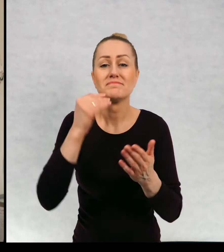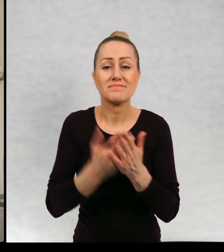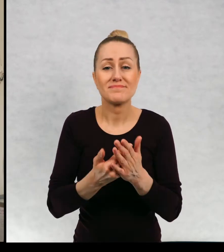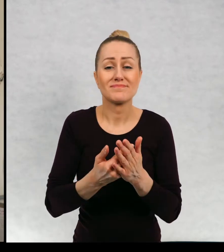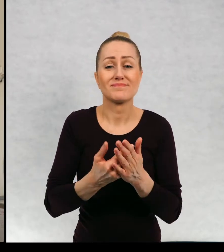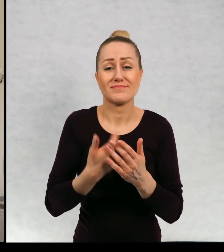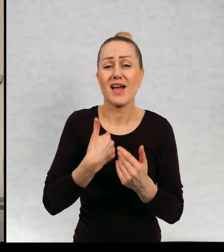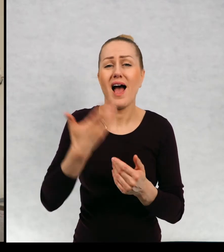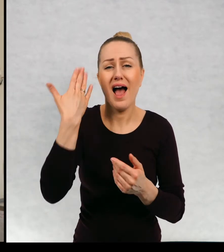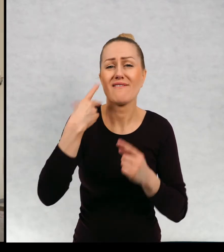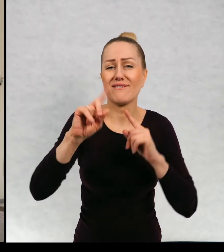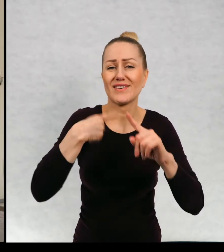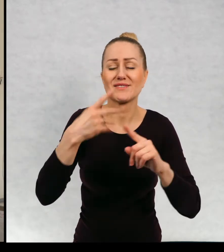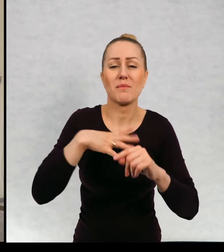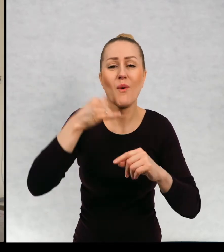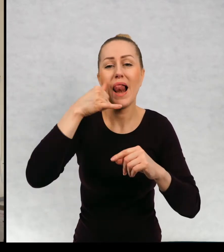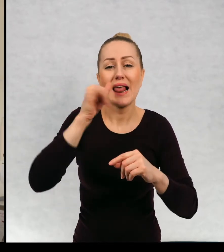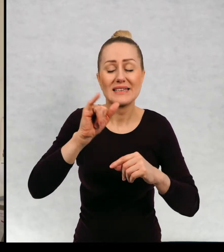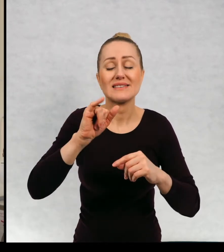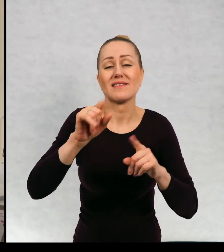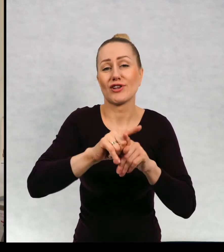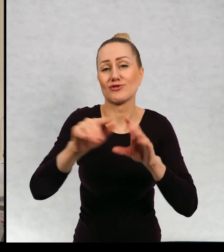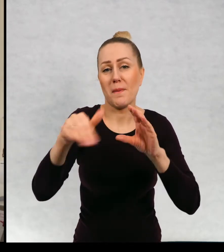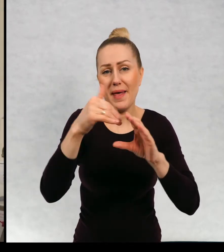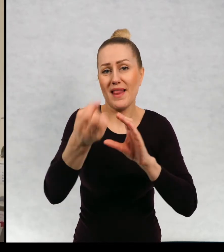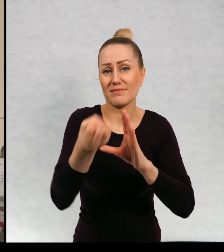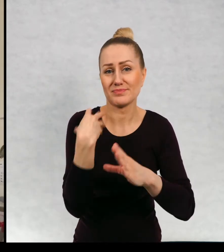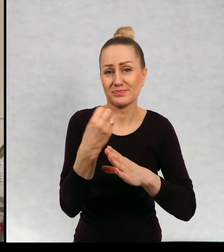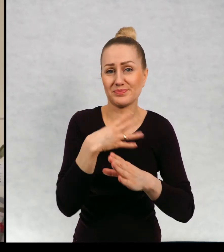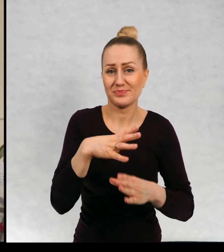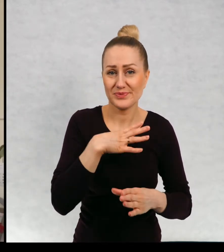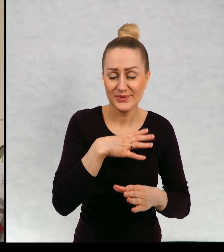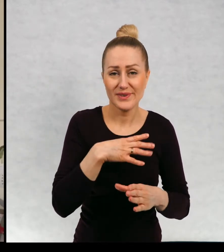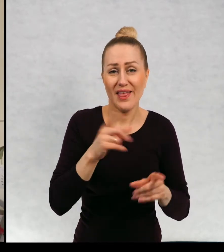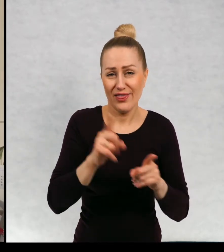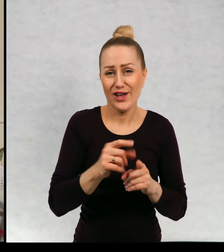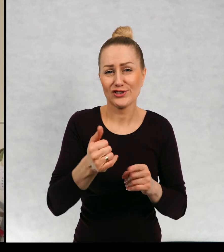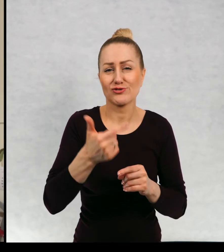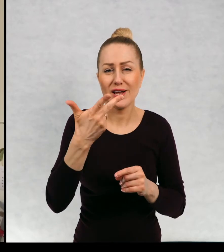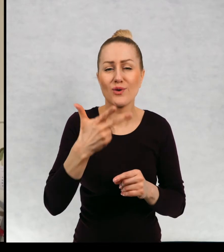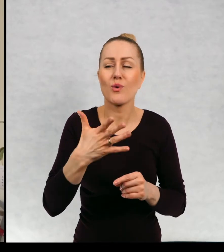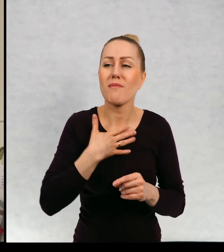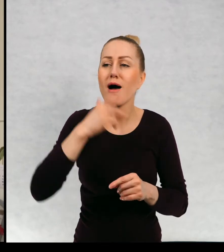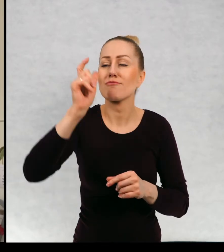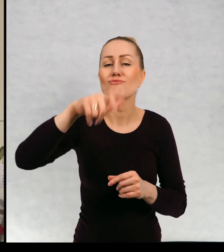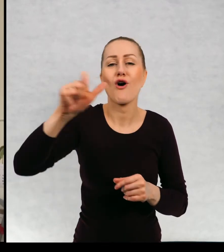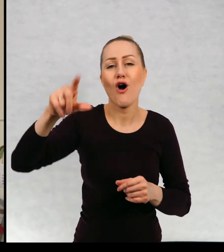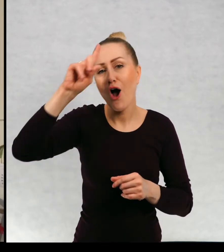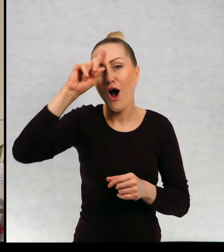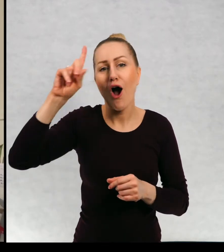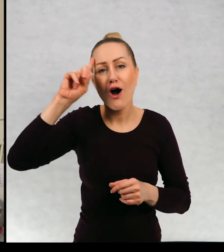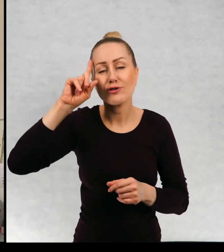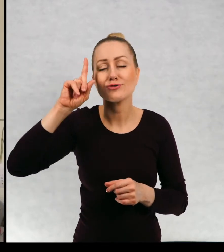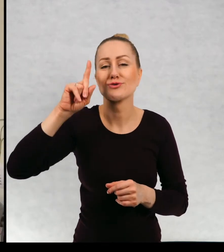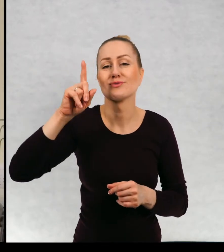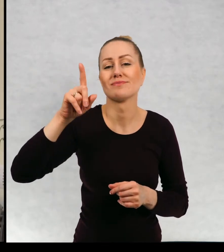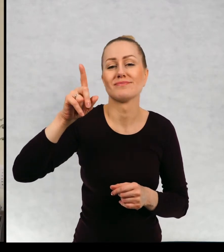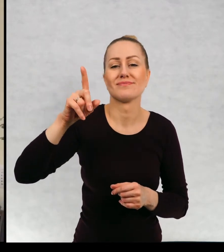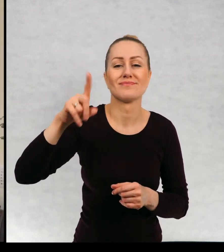i czasami jeszcze dostaje listy i meile. i mam kilku takich korespondentów, kilku